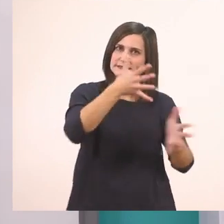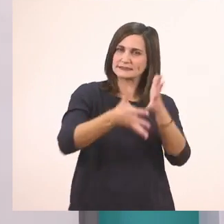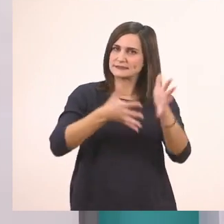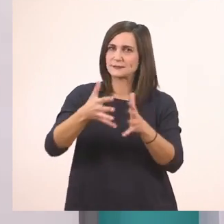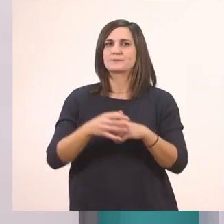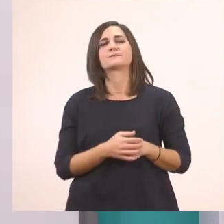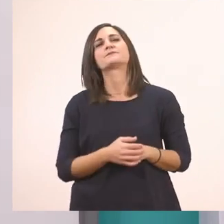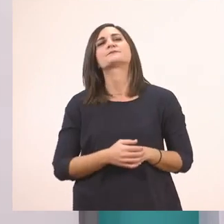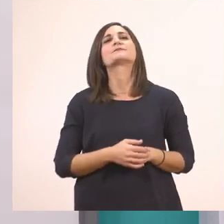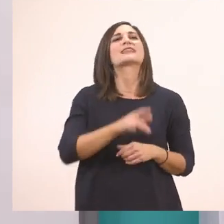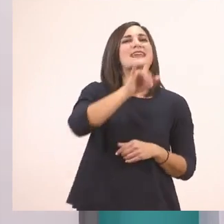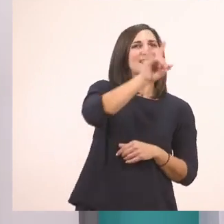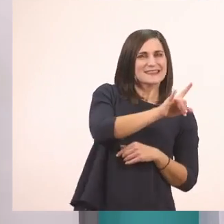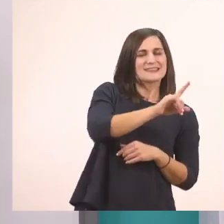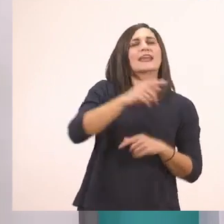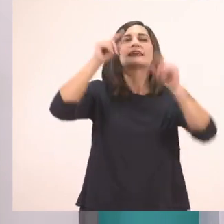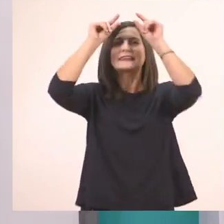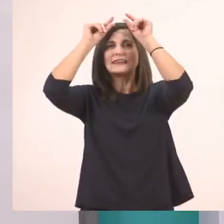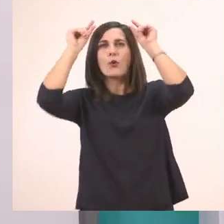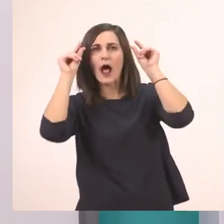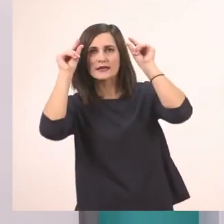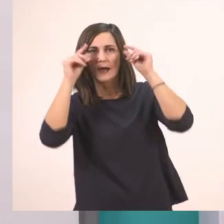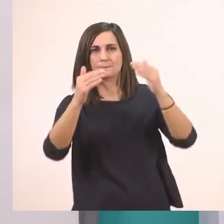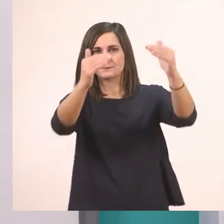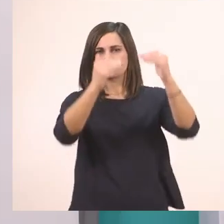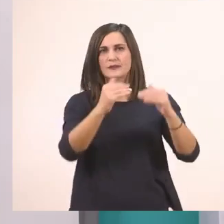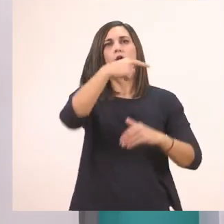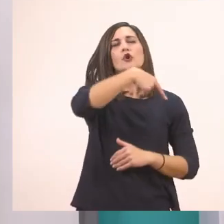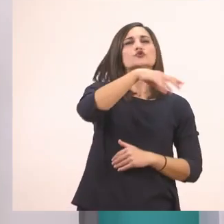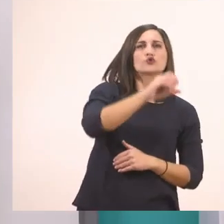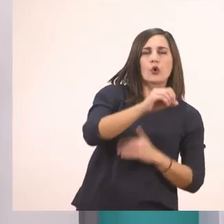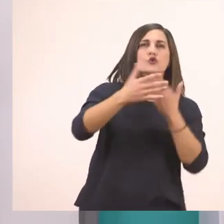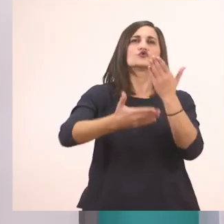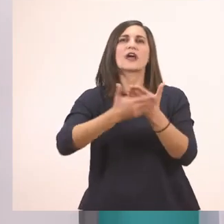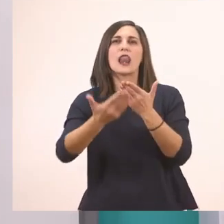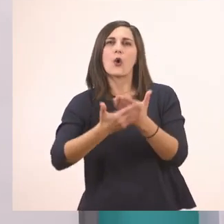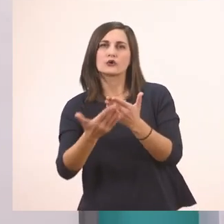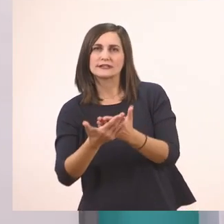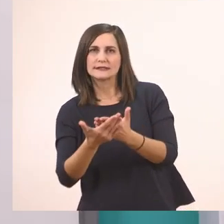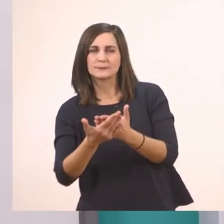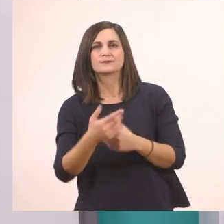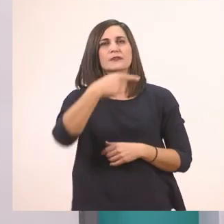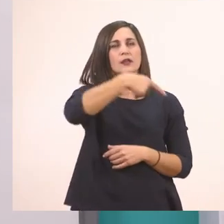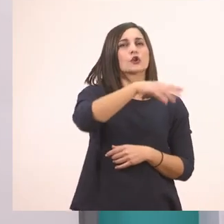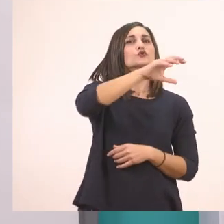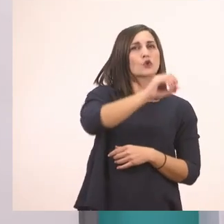Η Ιωάννα. Το σαλόνι. Το κόκκινο.